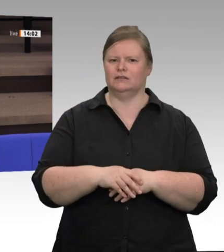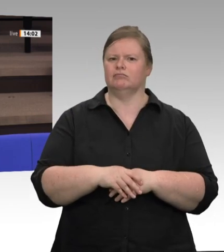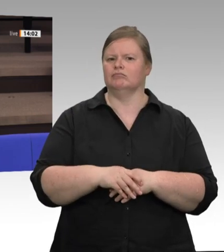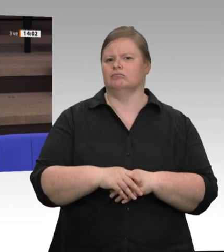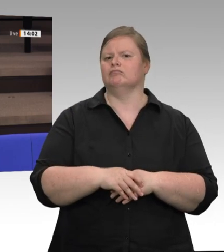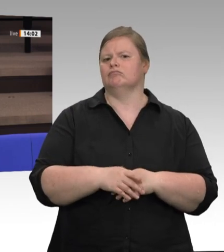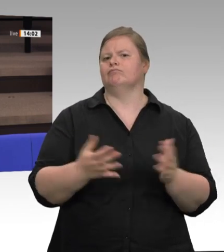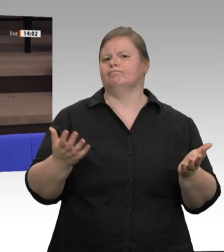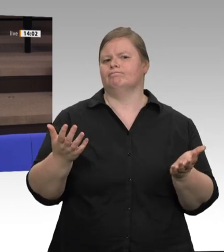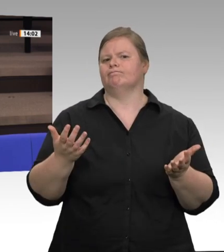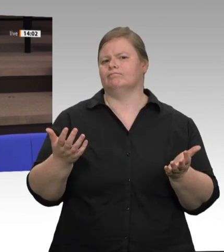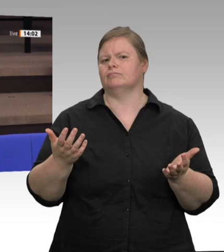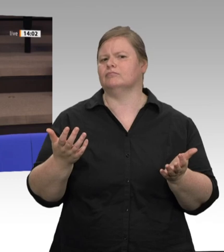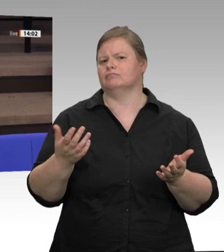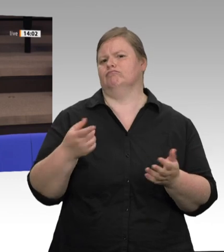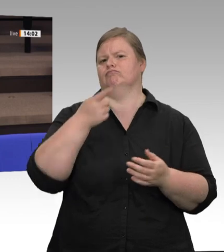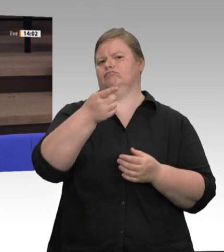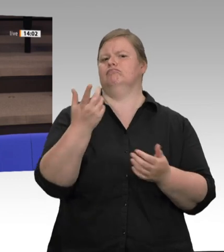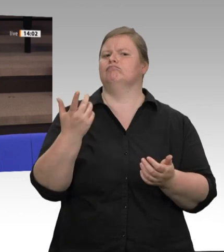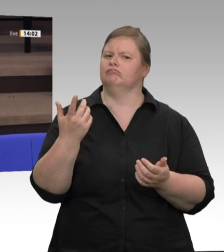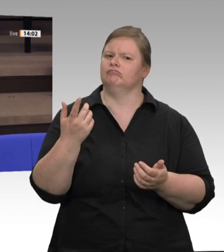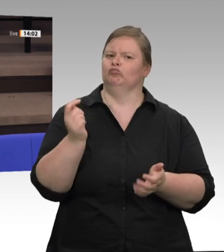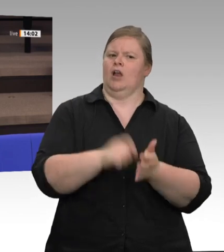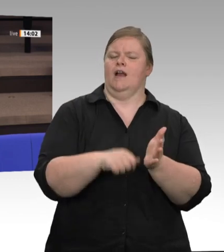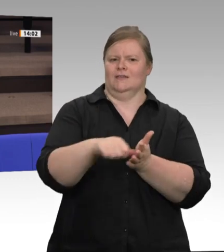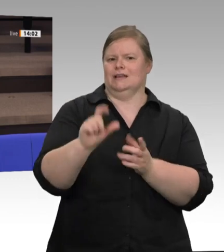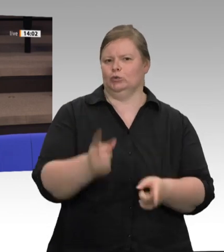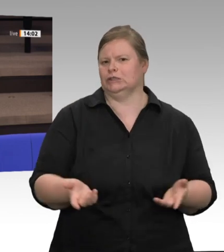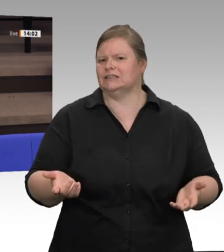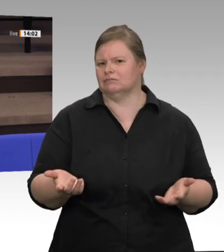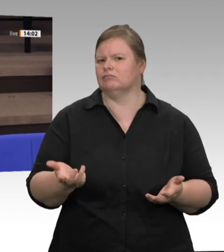die alles tun in ihren Ställen, um mehr Tierwohl in der jetzigen Zeit zu